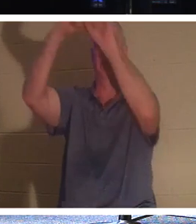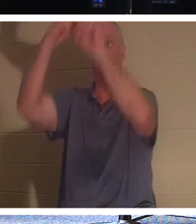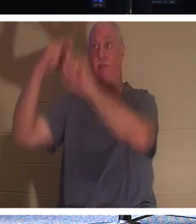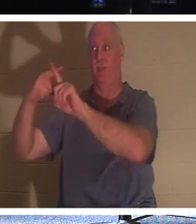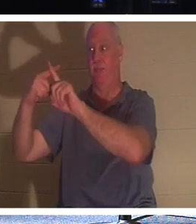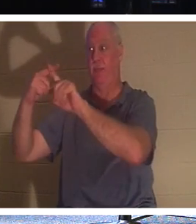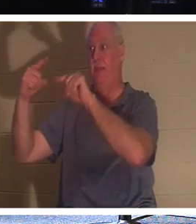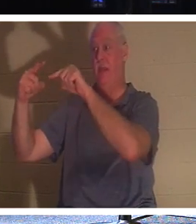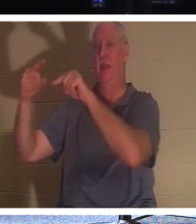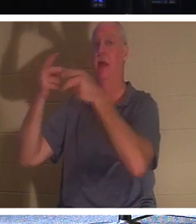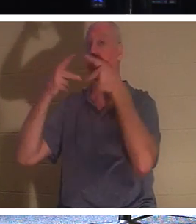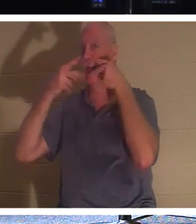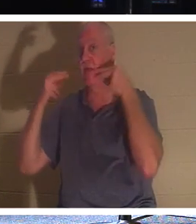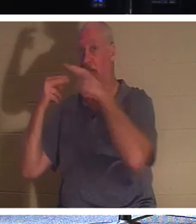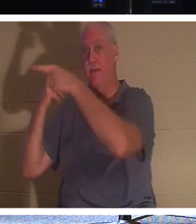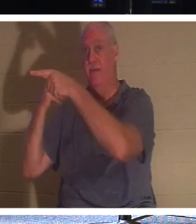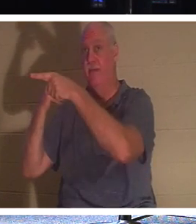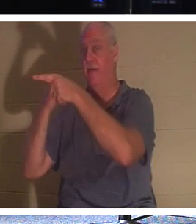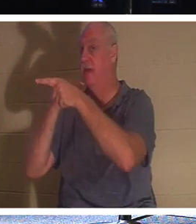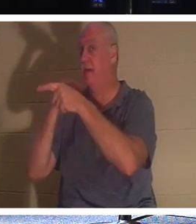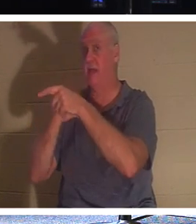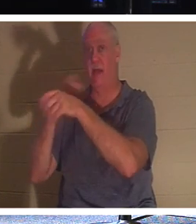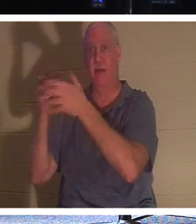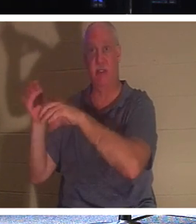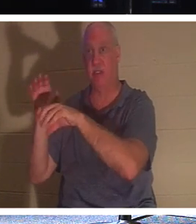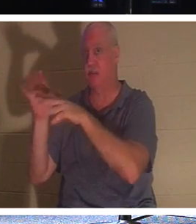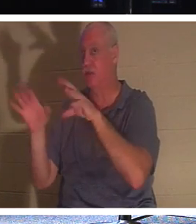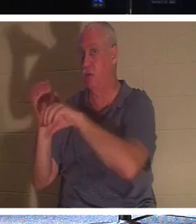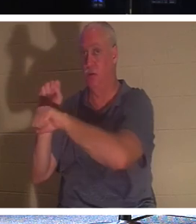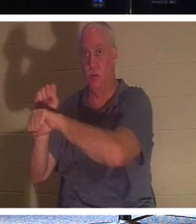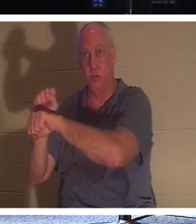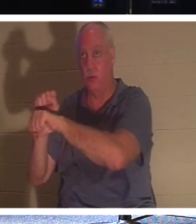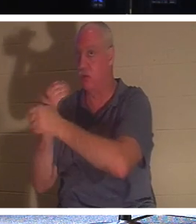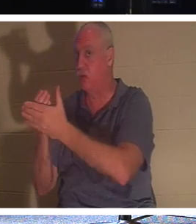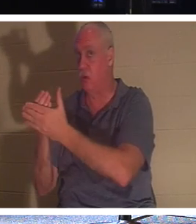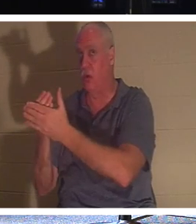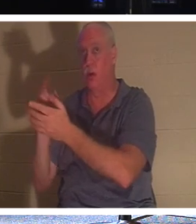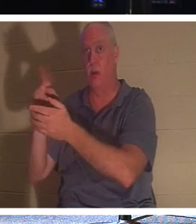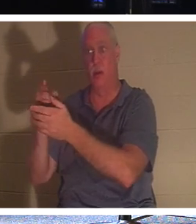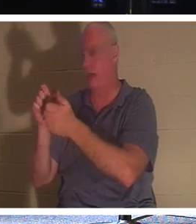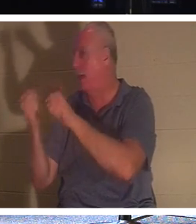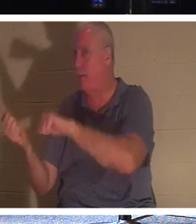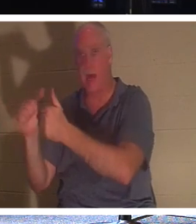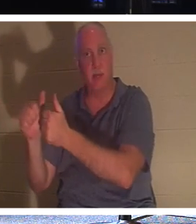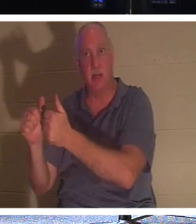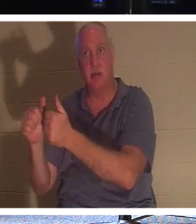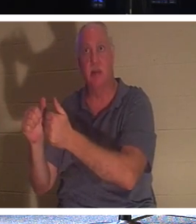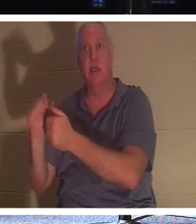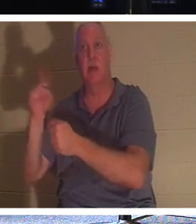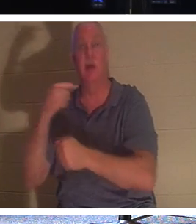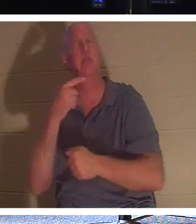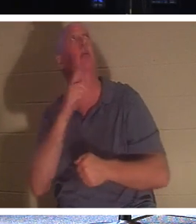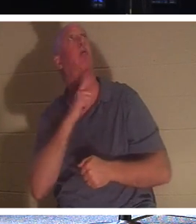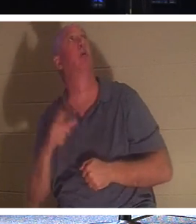他甚至没有受洗。他所做的只是说：“主啊，当你进入你的国度时，请记得我”。